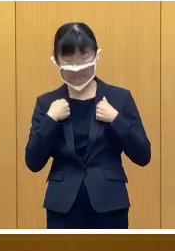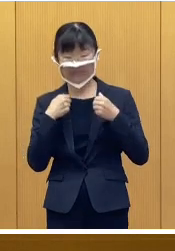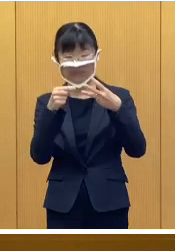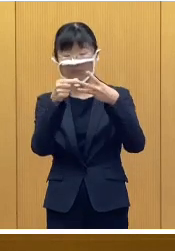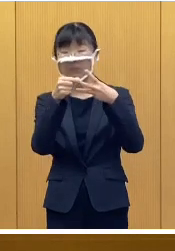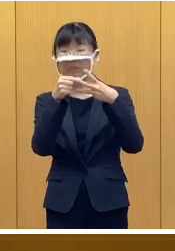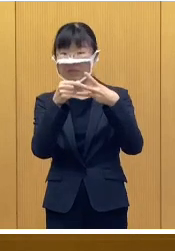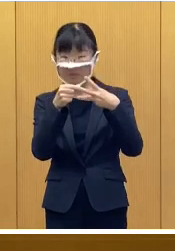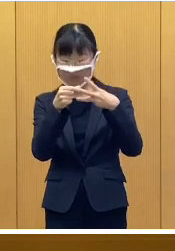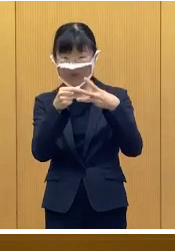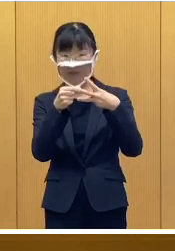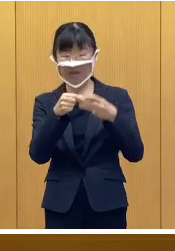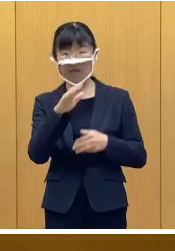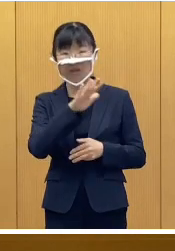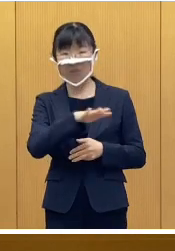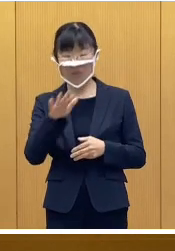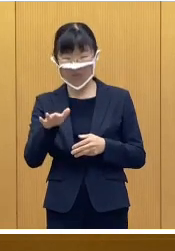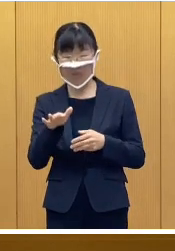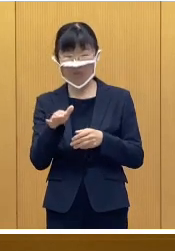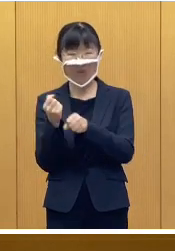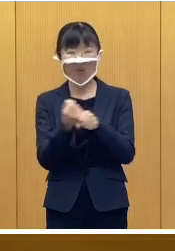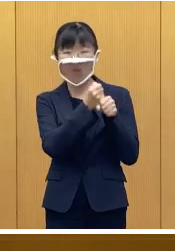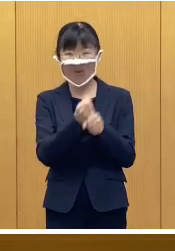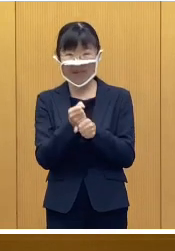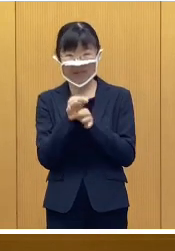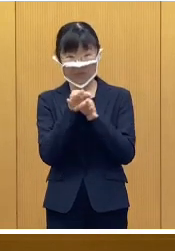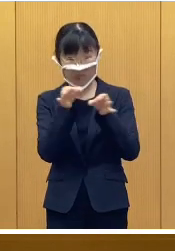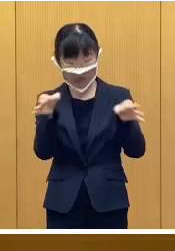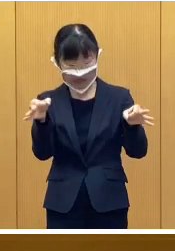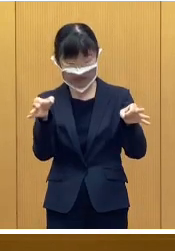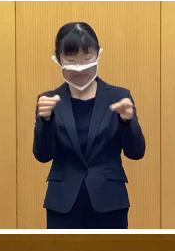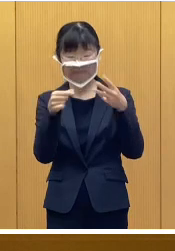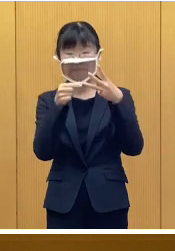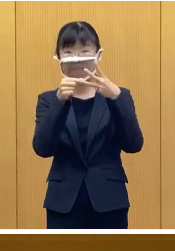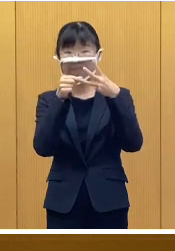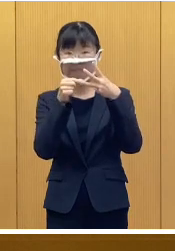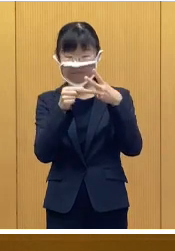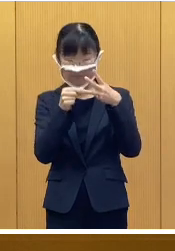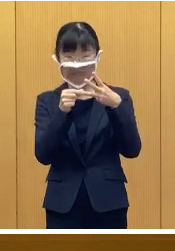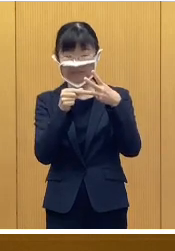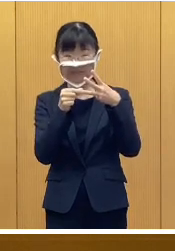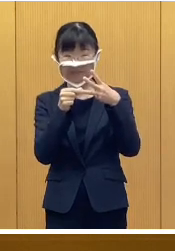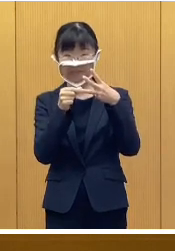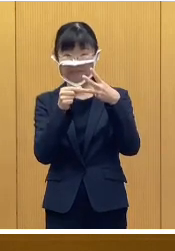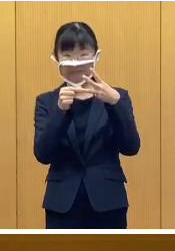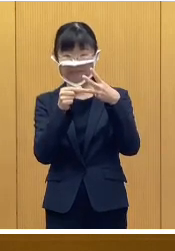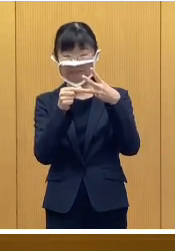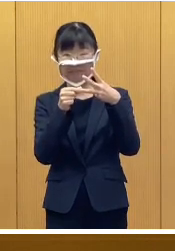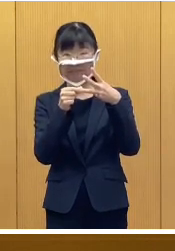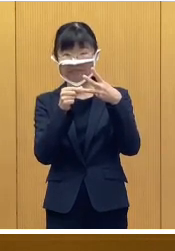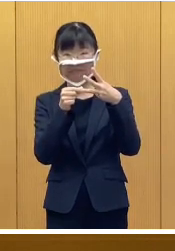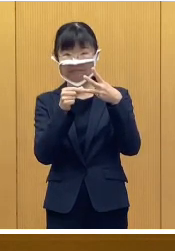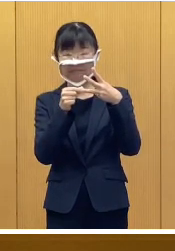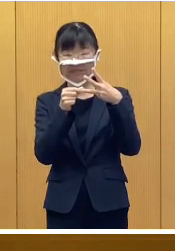2つ目がこども応援給付金について 3つ目は配布資料2になりますが